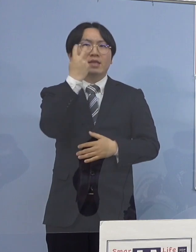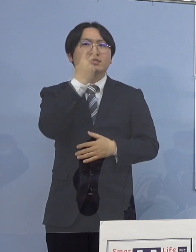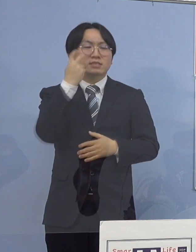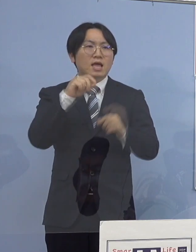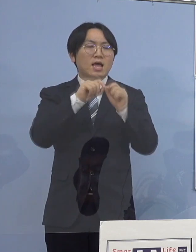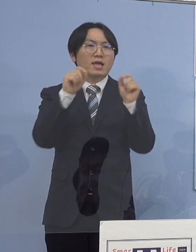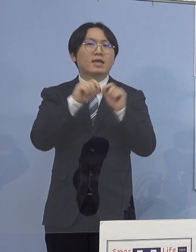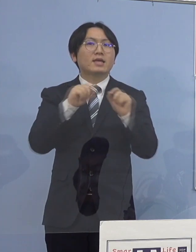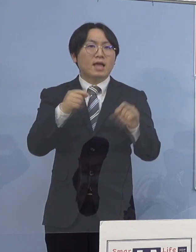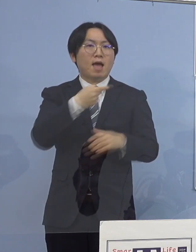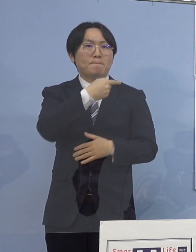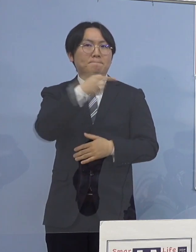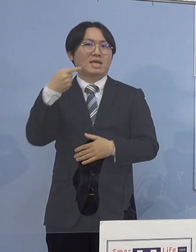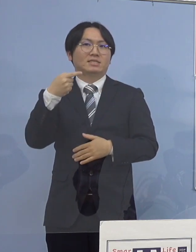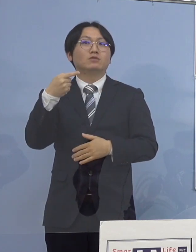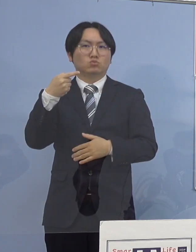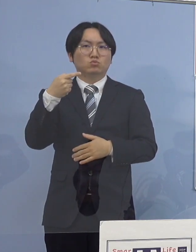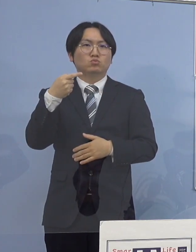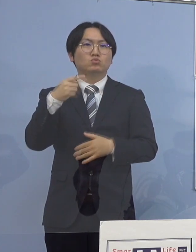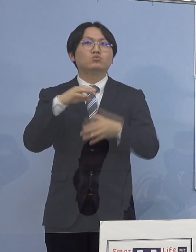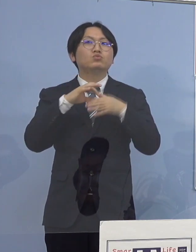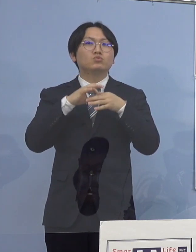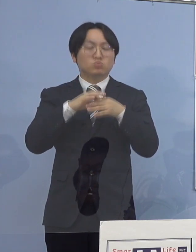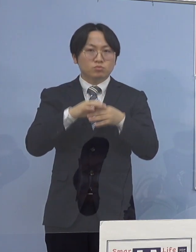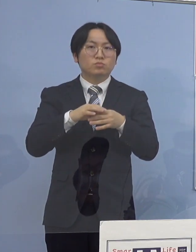自宅待機としたところであります